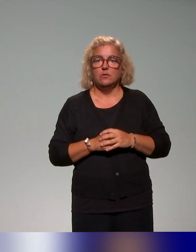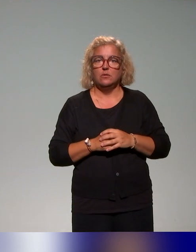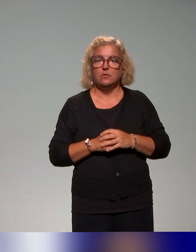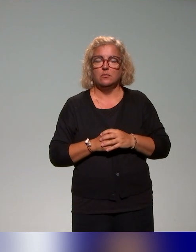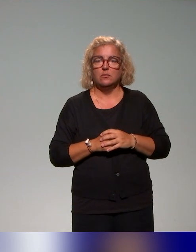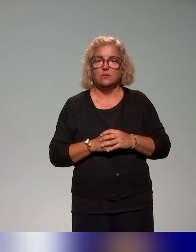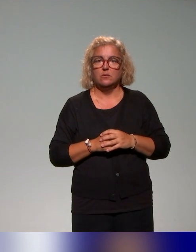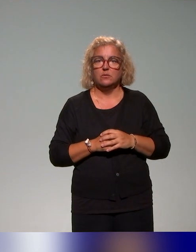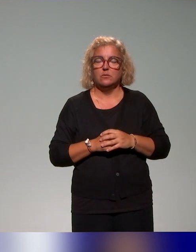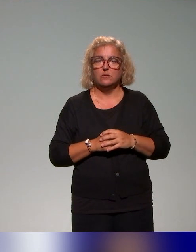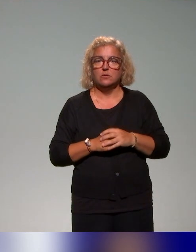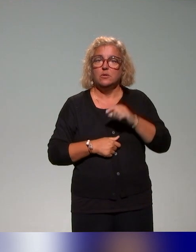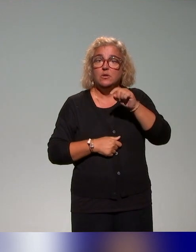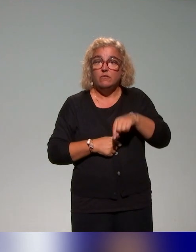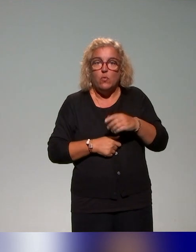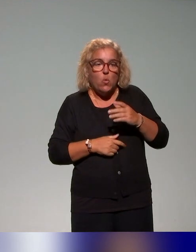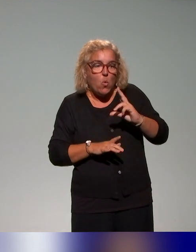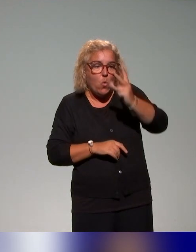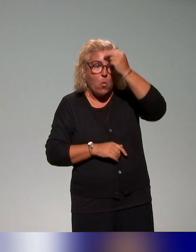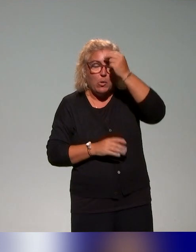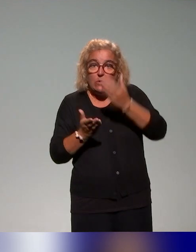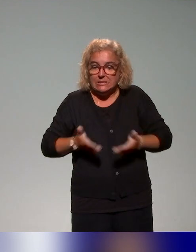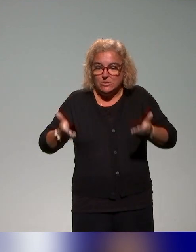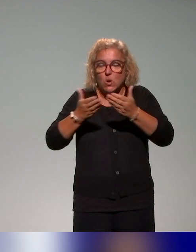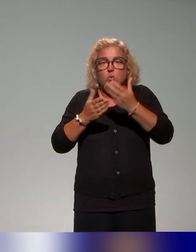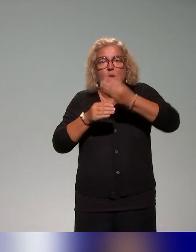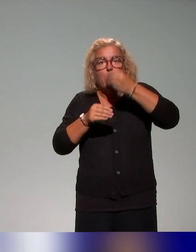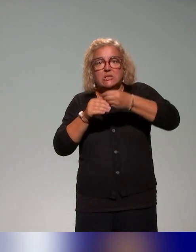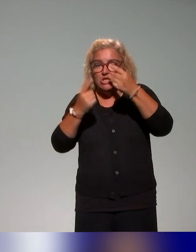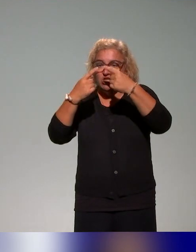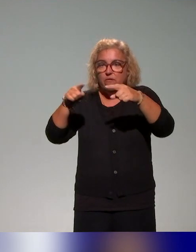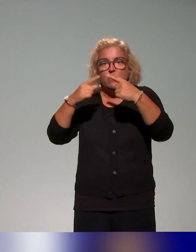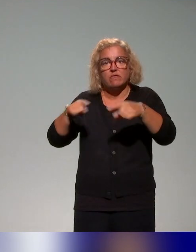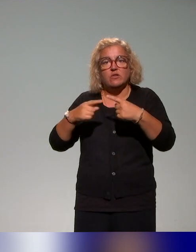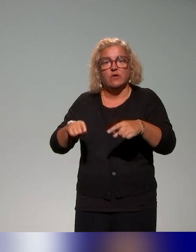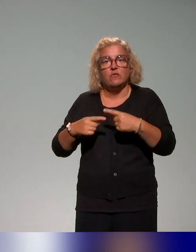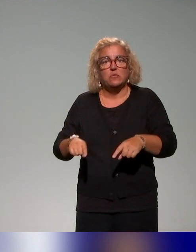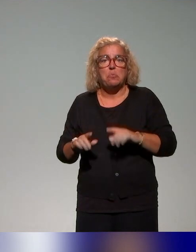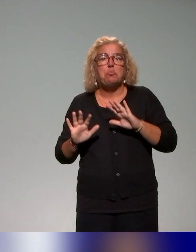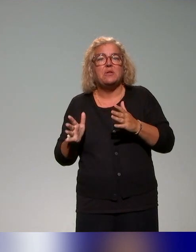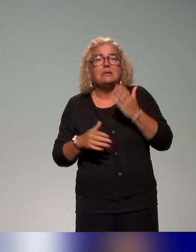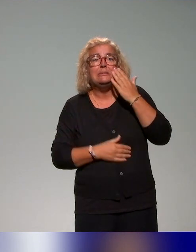situations d'enseignement-apprentissage, comme ça a été décrit. On reviendra peut-être là-dessus s'il y a des questions,